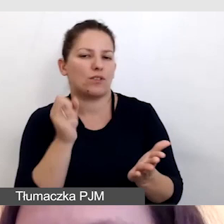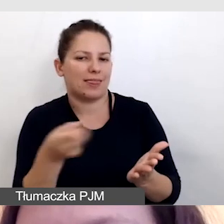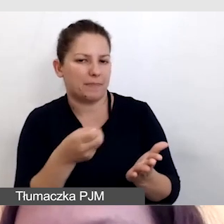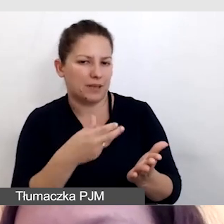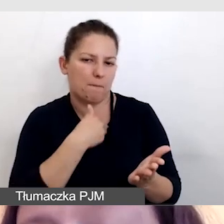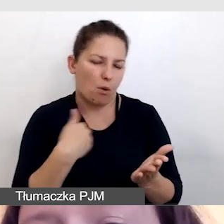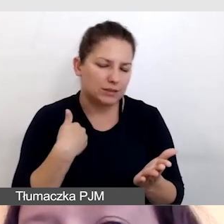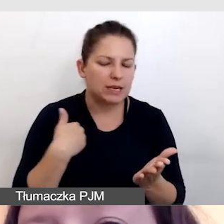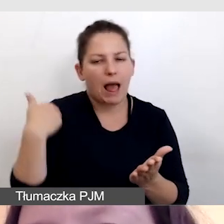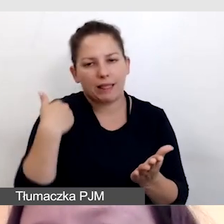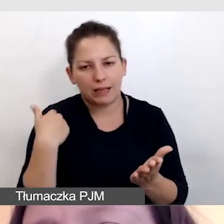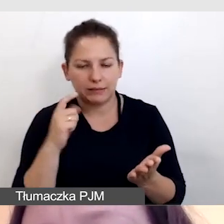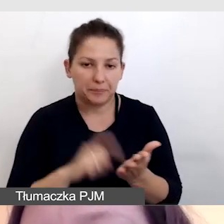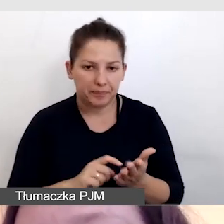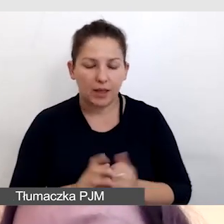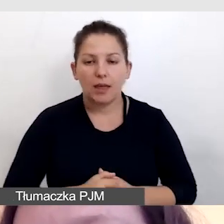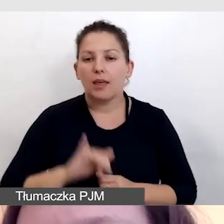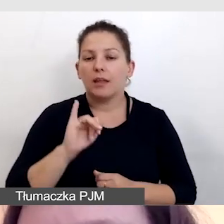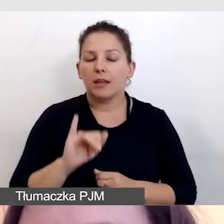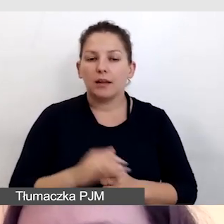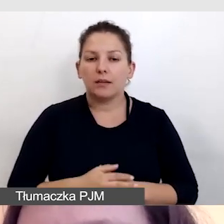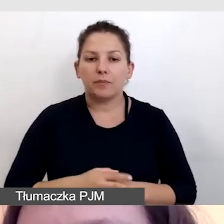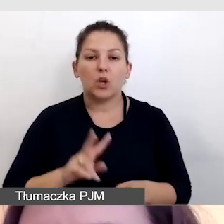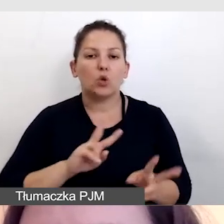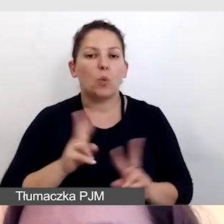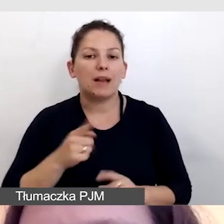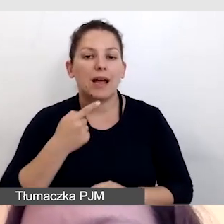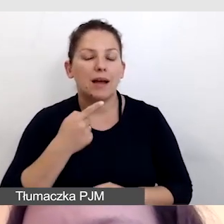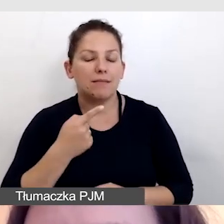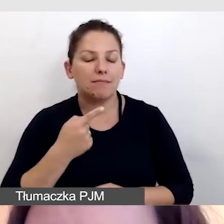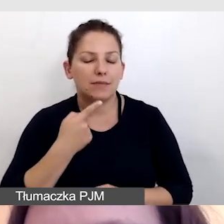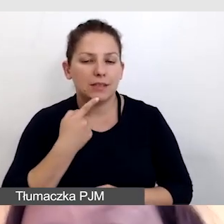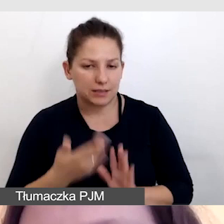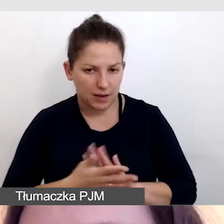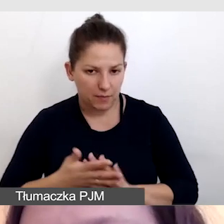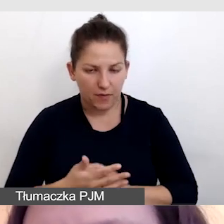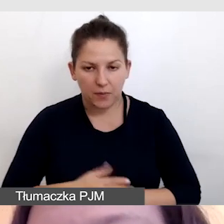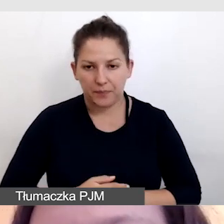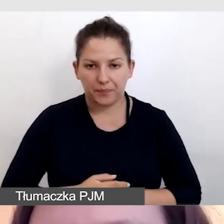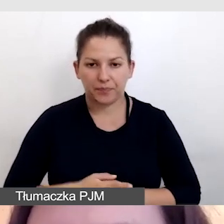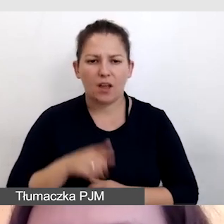napisy angielskie i tłumacza języka migowego. To okazało się niemożliwe,